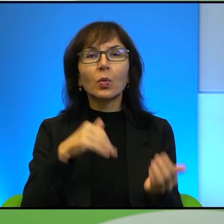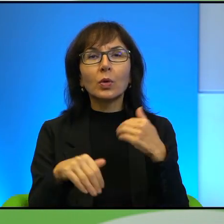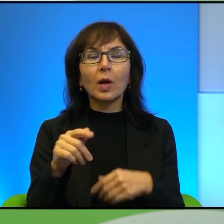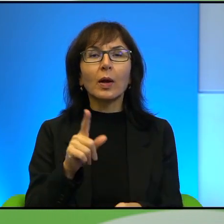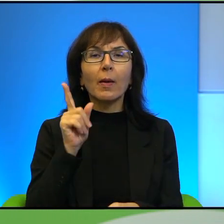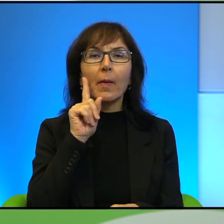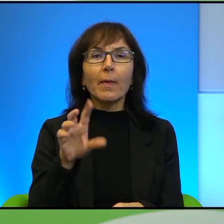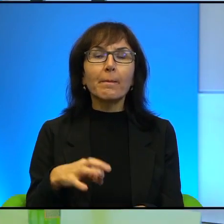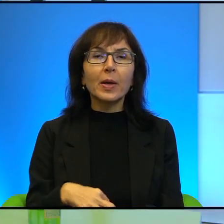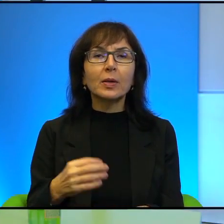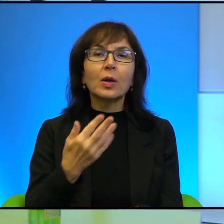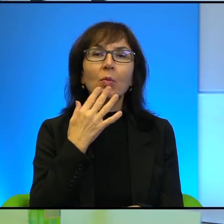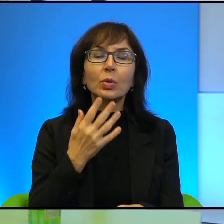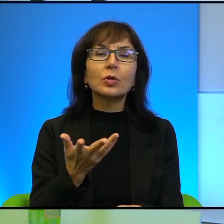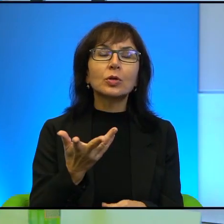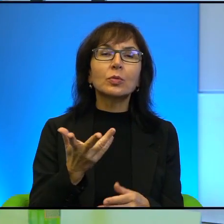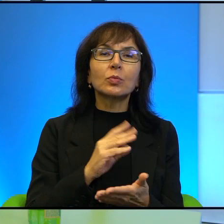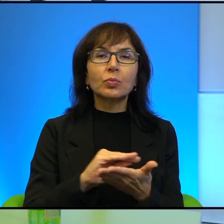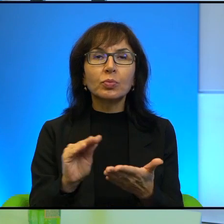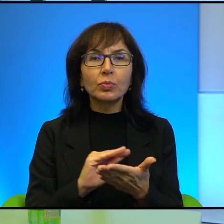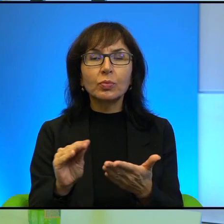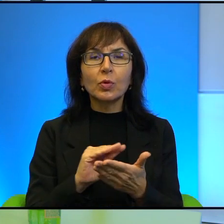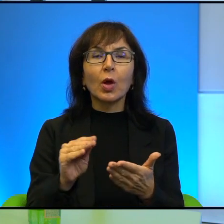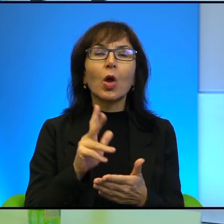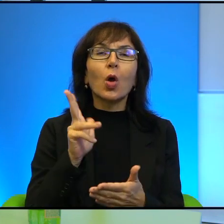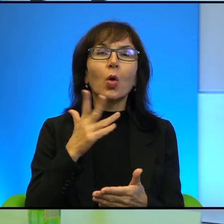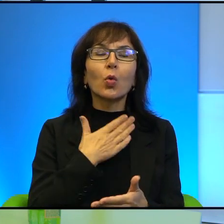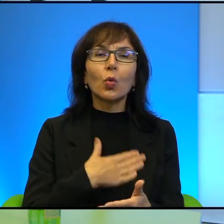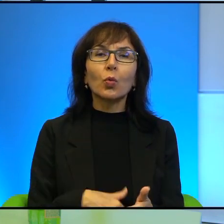pisze o tych, których Pan lubi, czy to jest jakieś tutaj nadużycie?